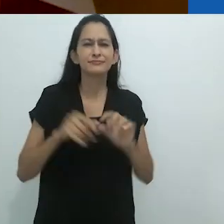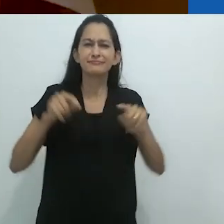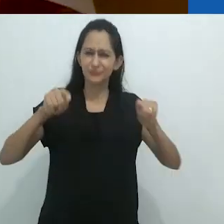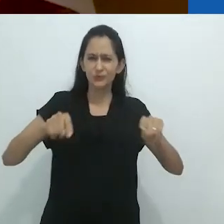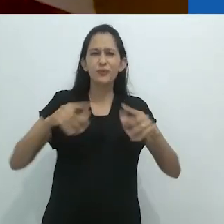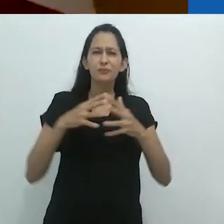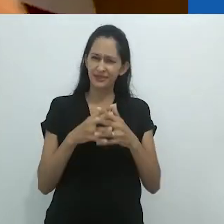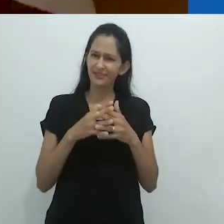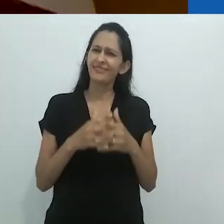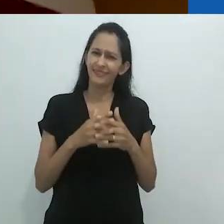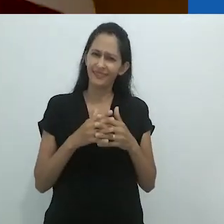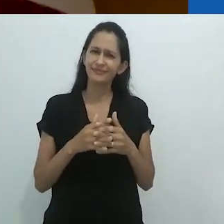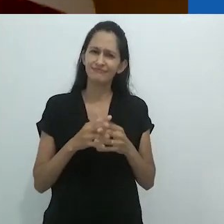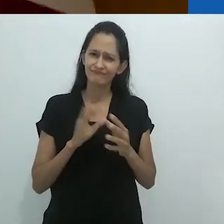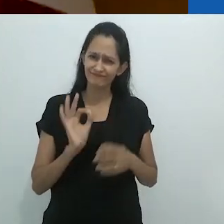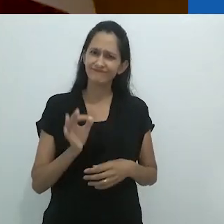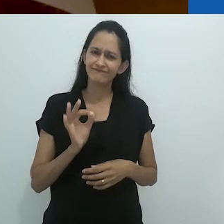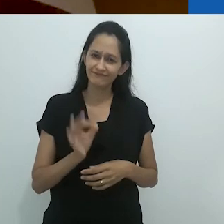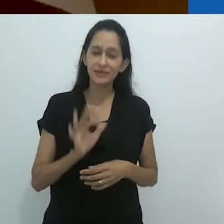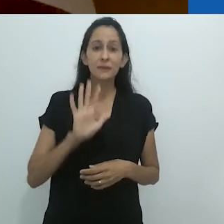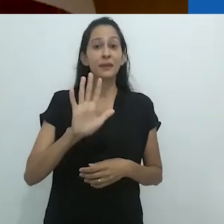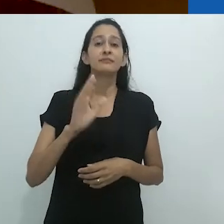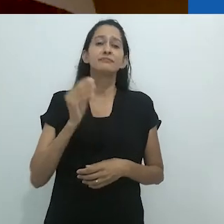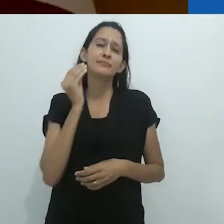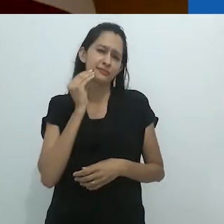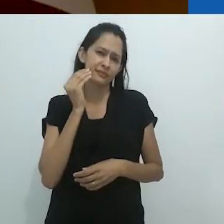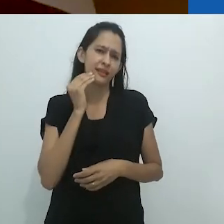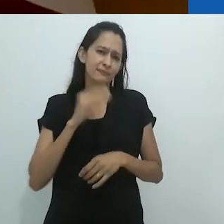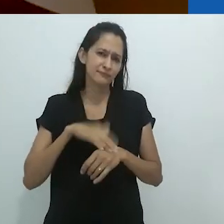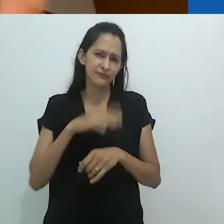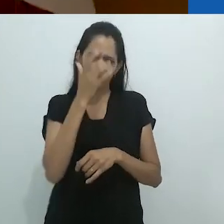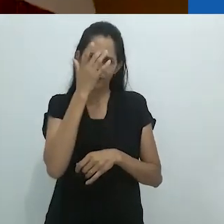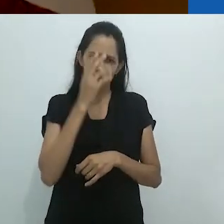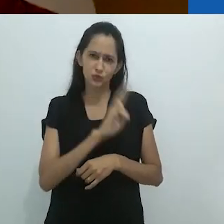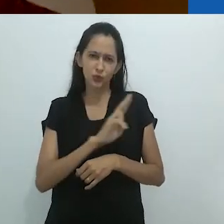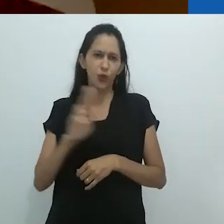Isso é muito para dar conta, então, para tornar mais simples,